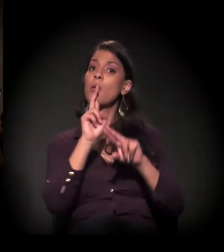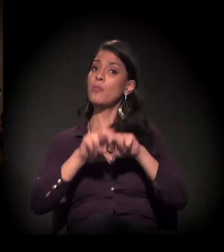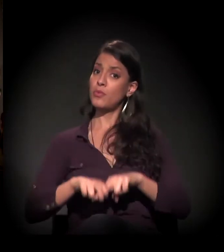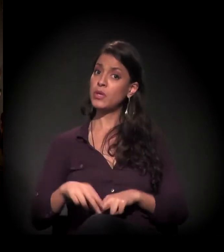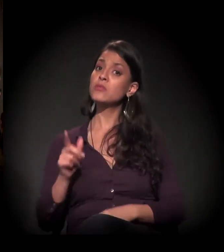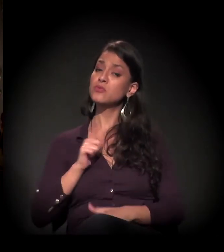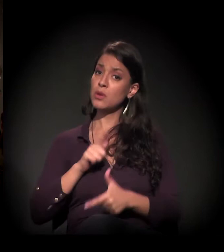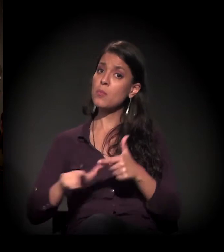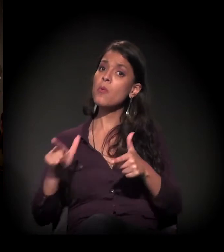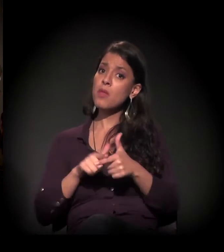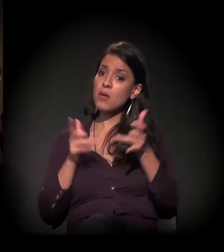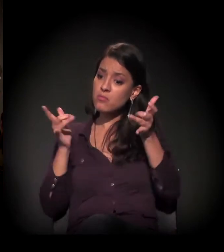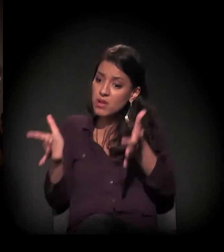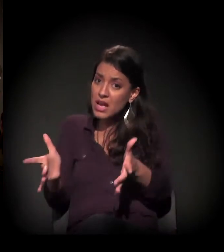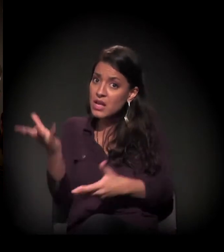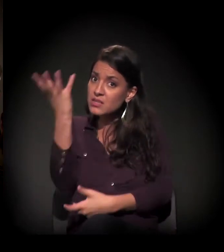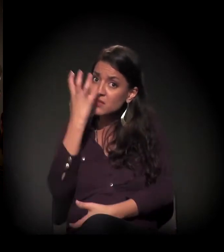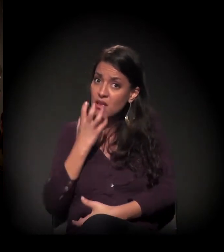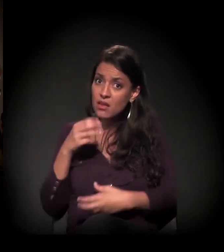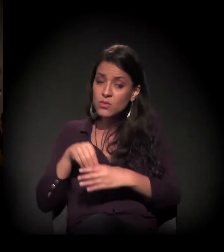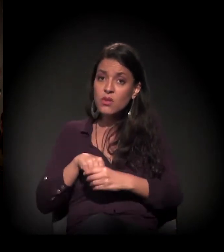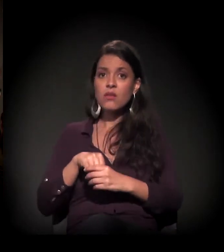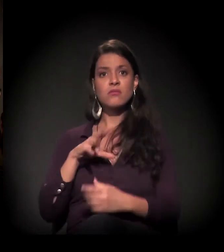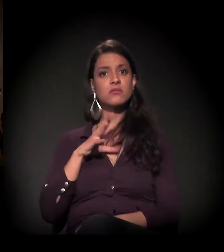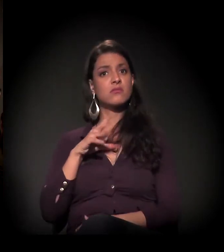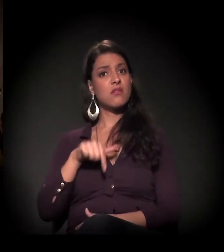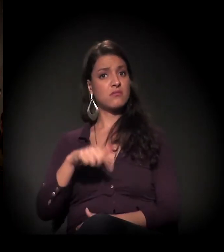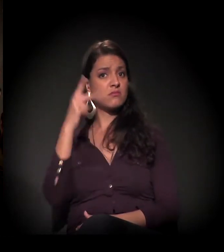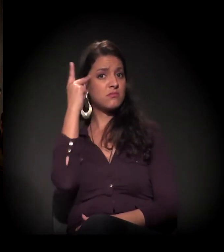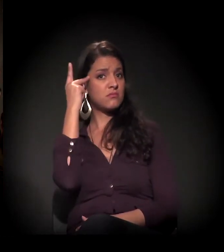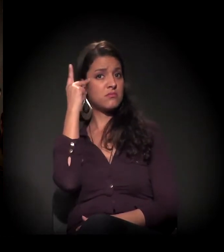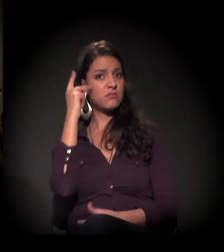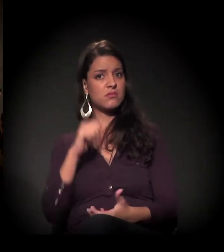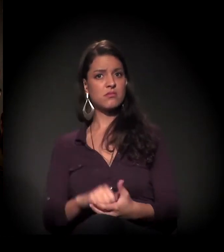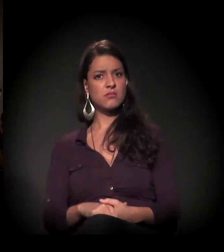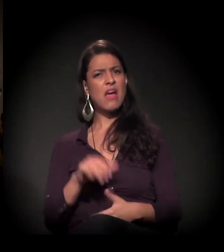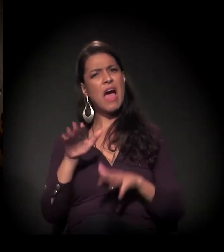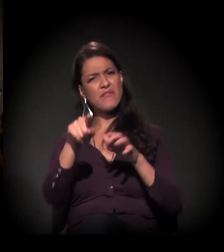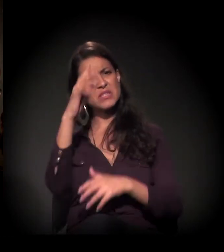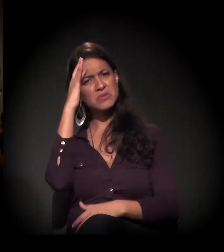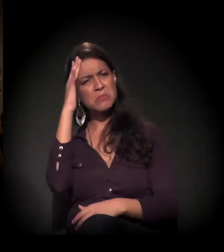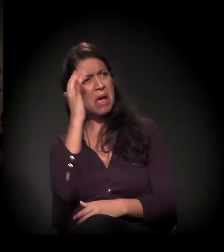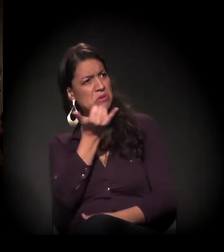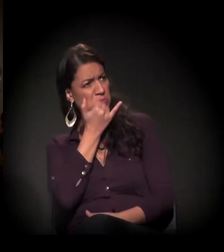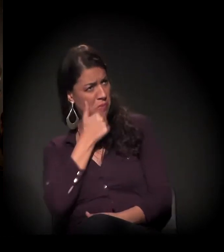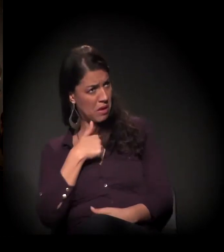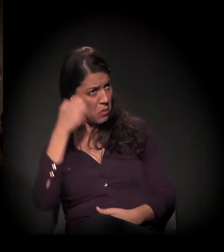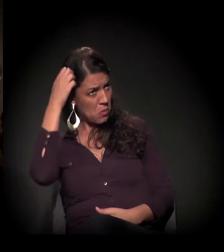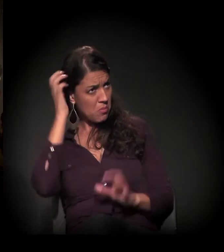um problema muito sério dentro da nossa cidade. "Ah, Maria Eulina, mas eu não sou culpado."